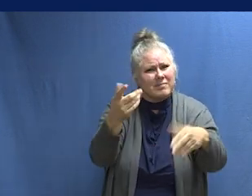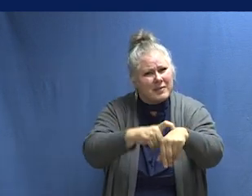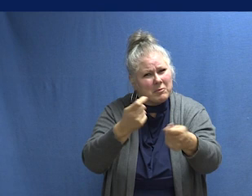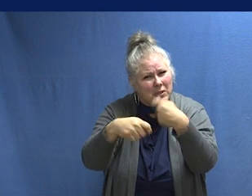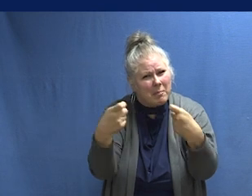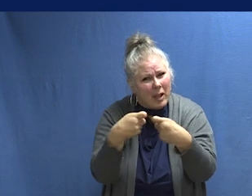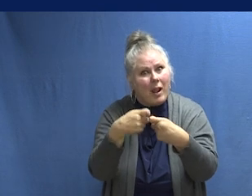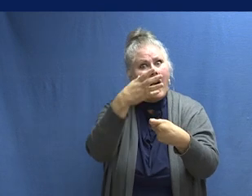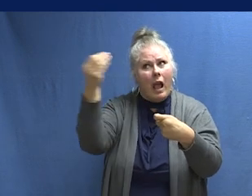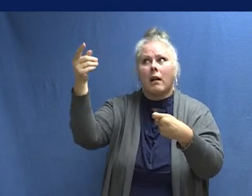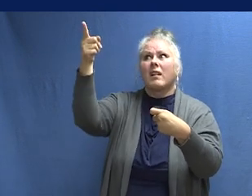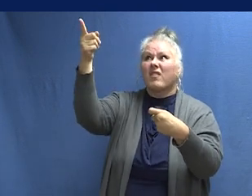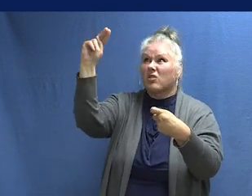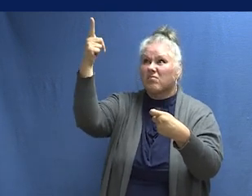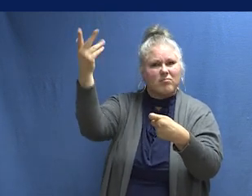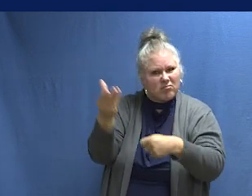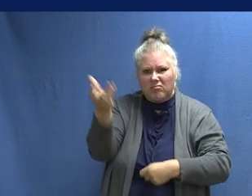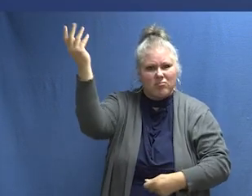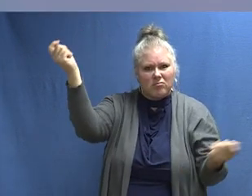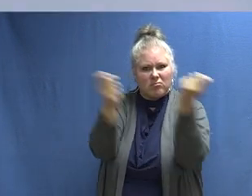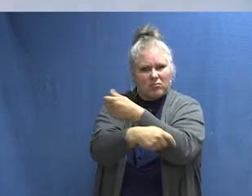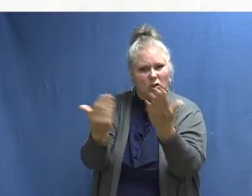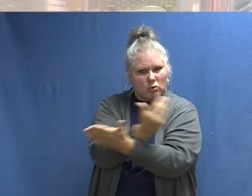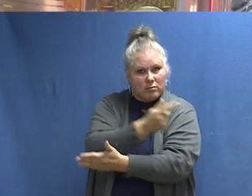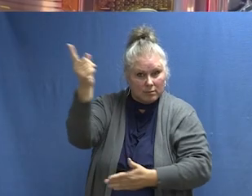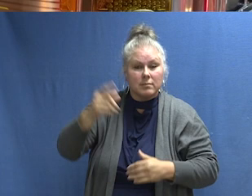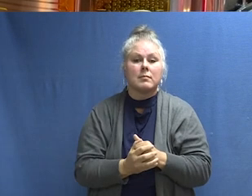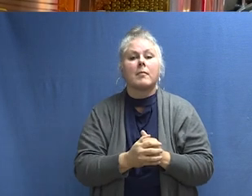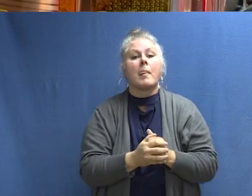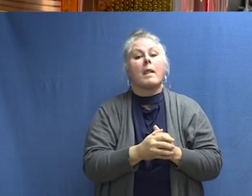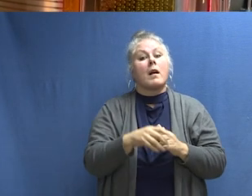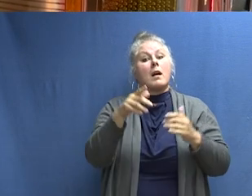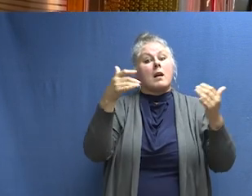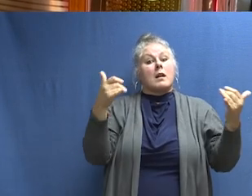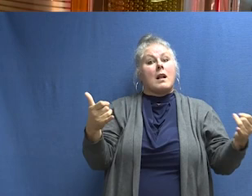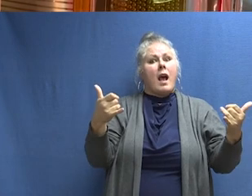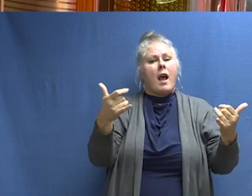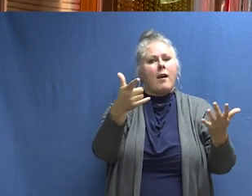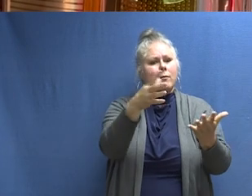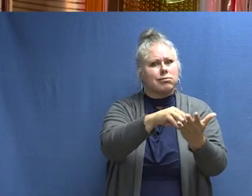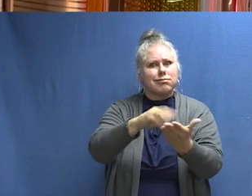de cambiar las baterías o de instalar una nueva alarma. Aprenda los sonidos de la protección contra incendios y sepa qué hacer.